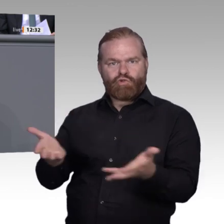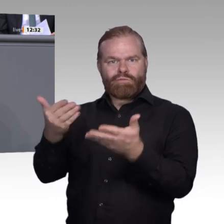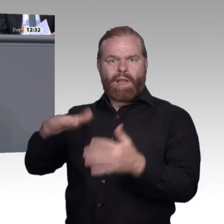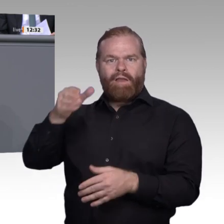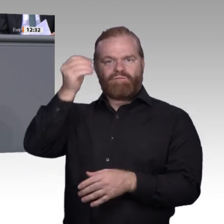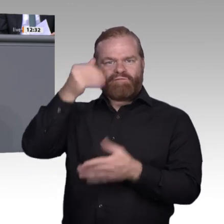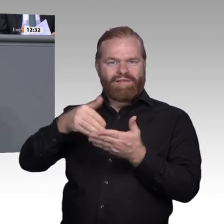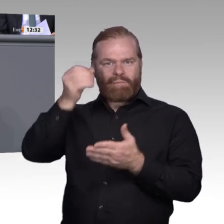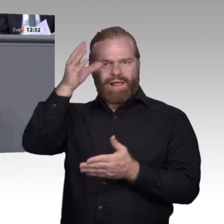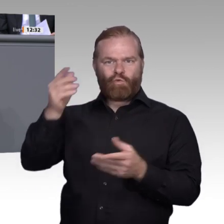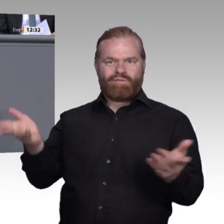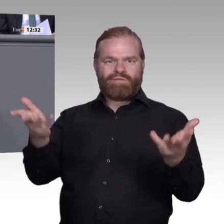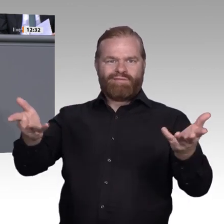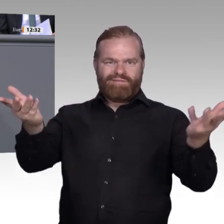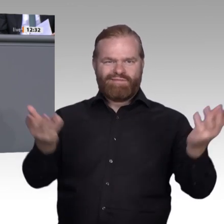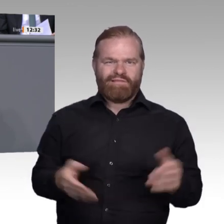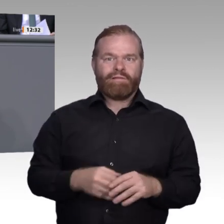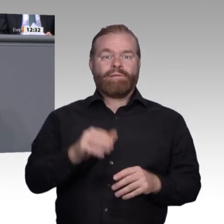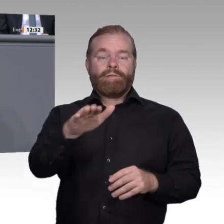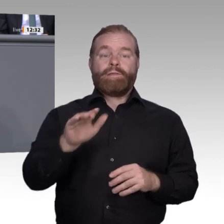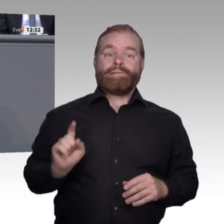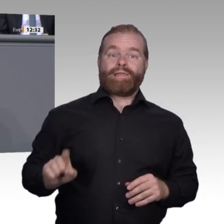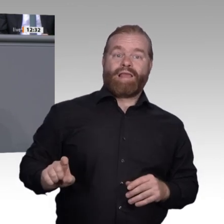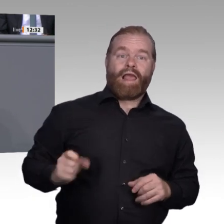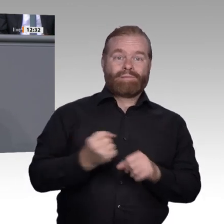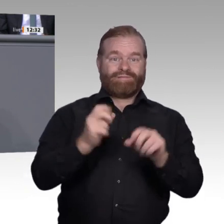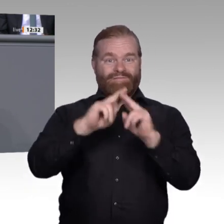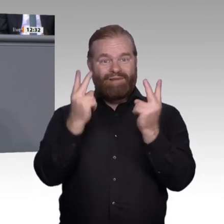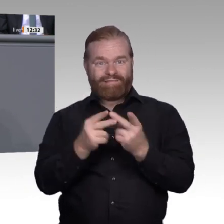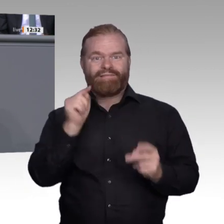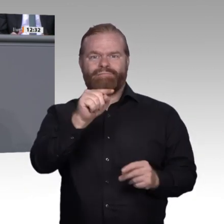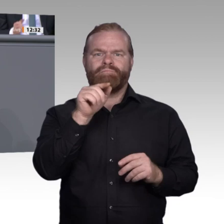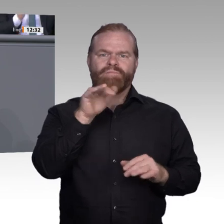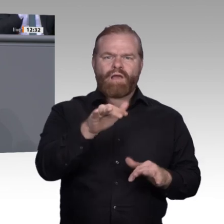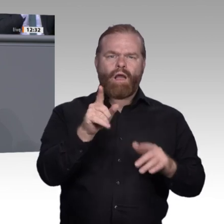Technologien schaffen auch viele Chancen und erleichtern die Kooperation der Lernorte